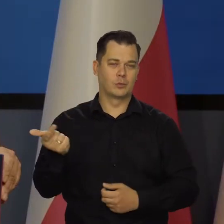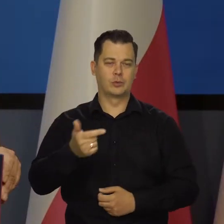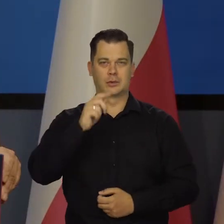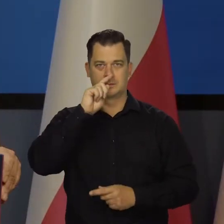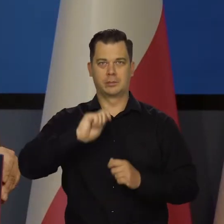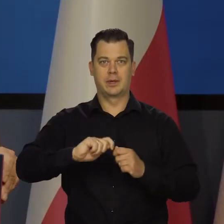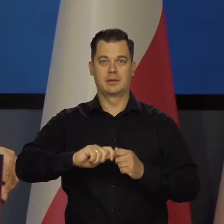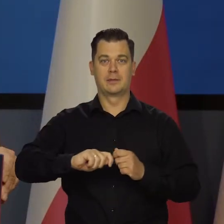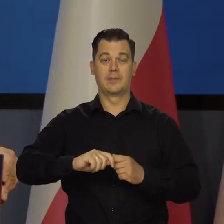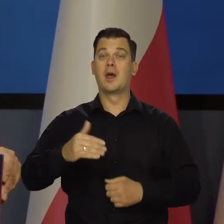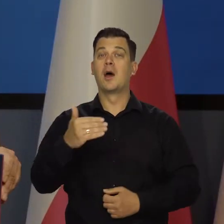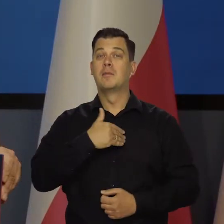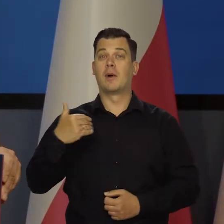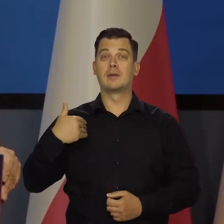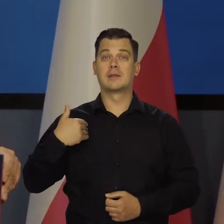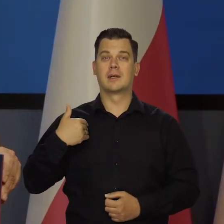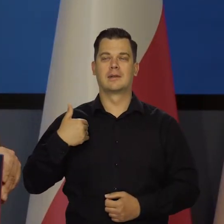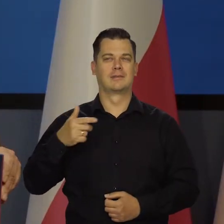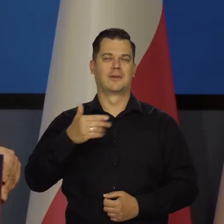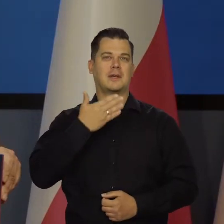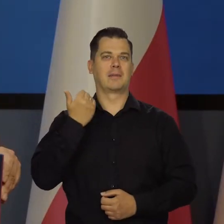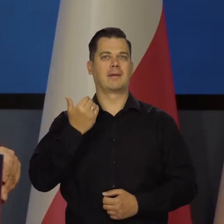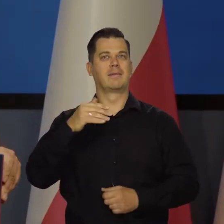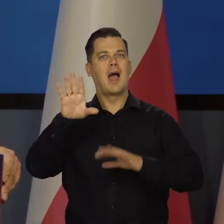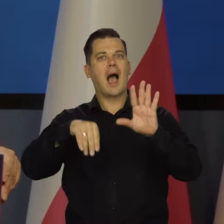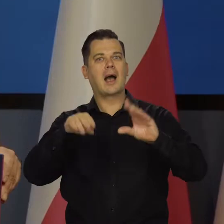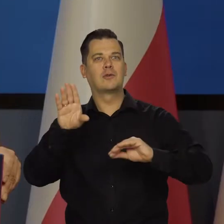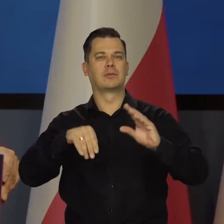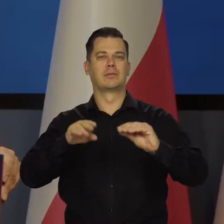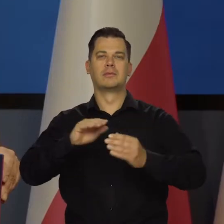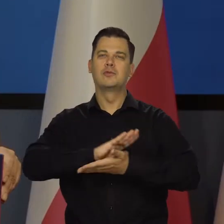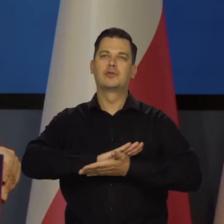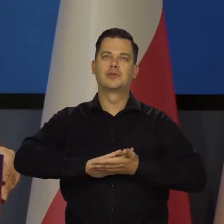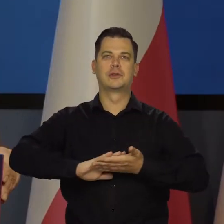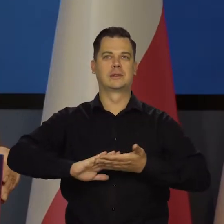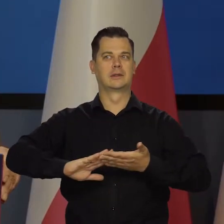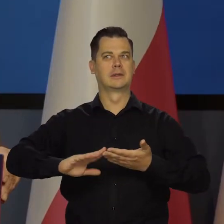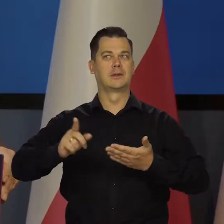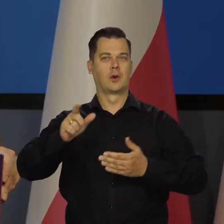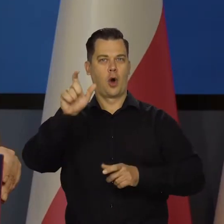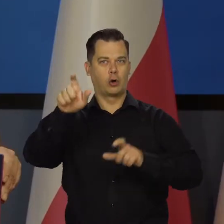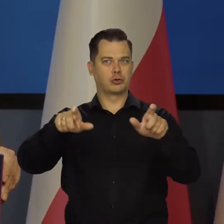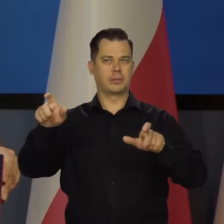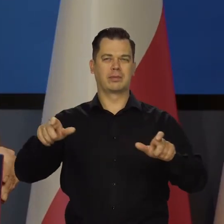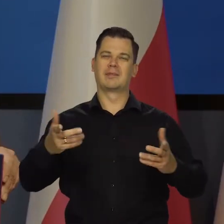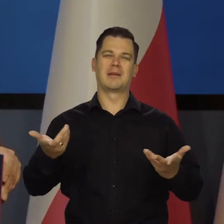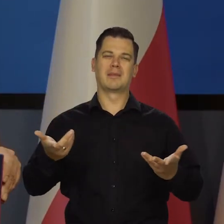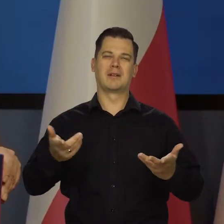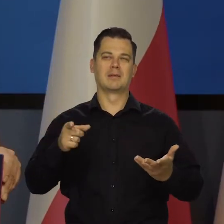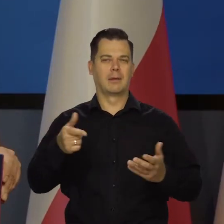W Polsce niestety mało jest takich czysto akademickich ekonomistów co by tylko byli ekonomistami wykładającymi na uczelni,